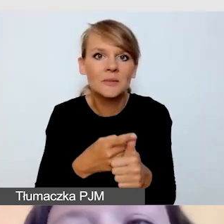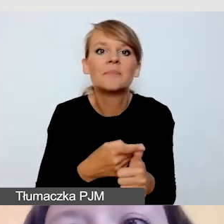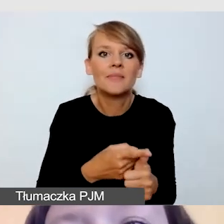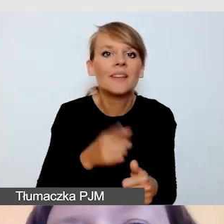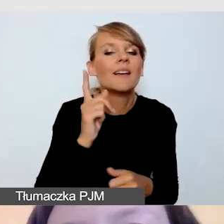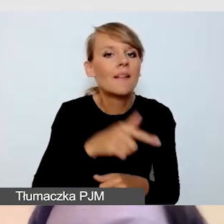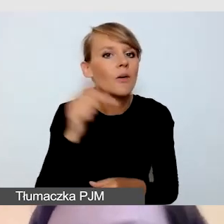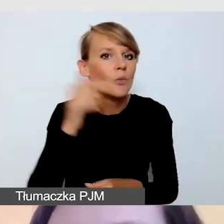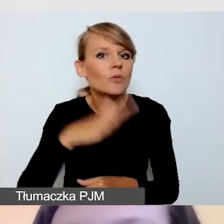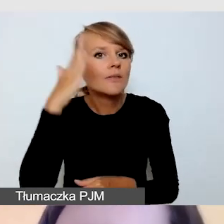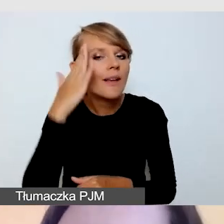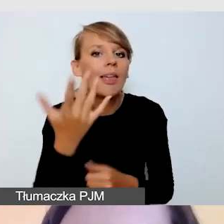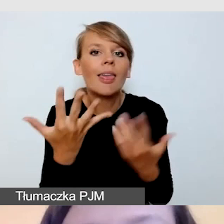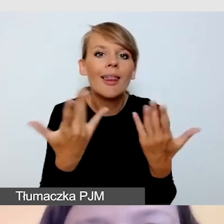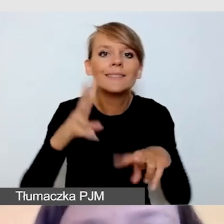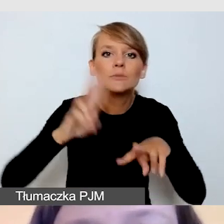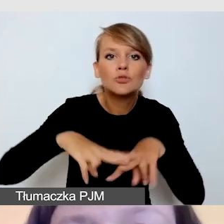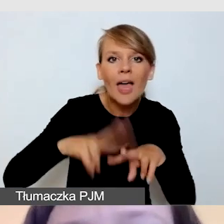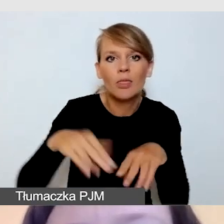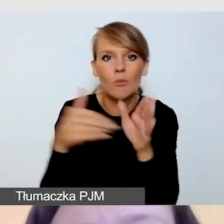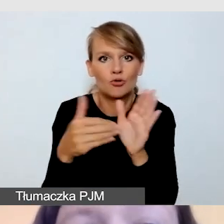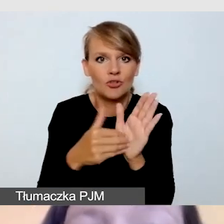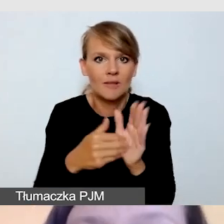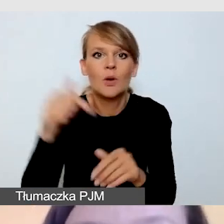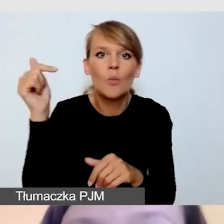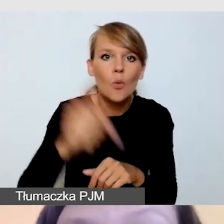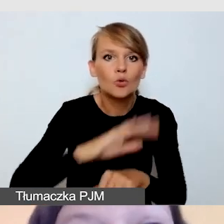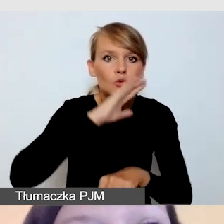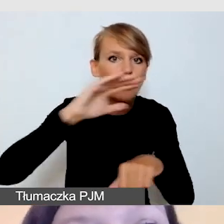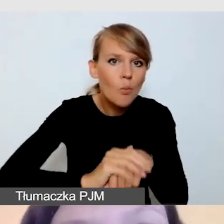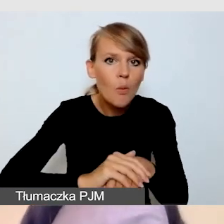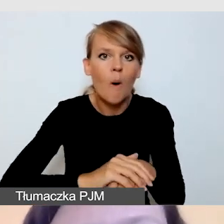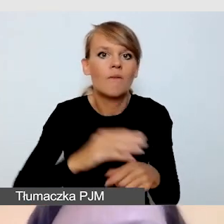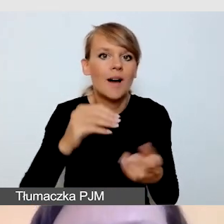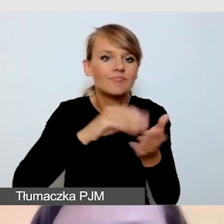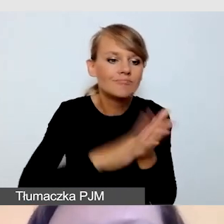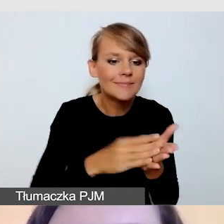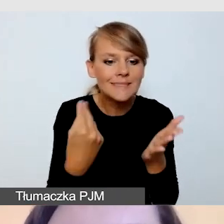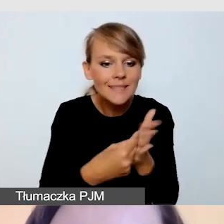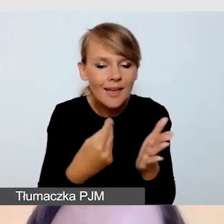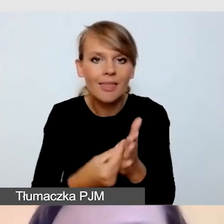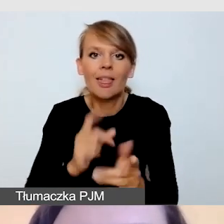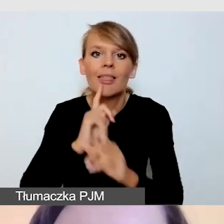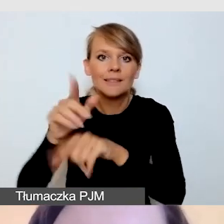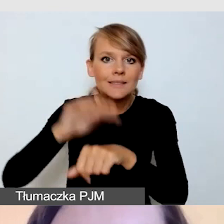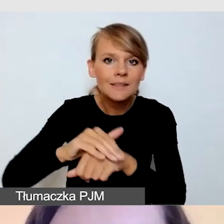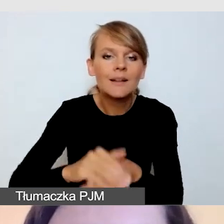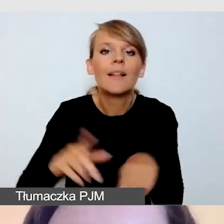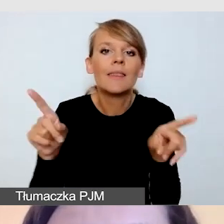który musimy zakontraktować, wycenić i zamówić. A także z ilością usług, które będziemy chcieli zrealizować.